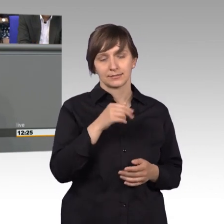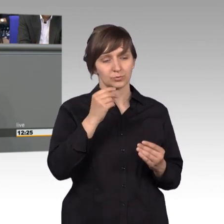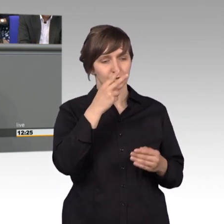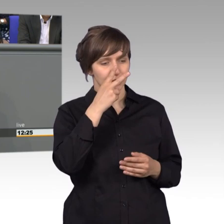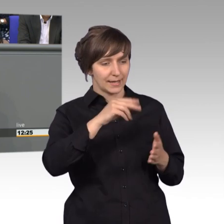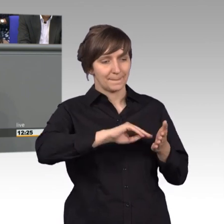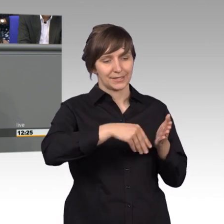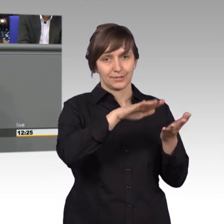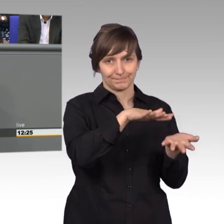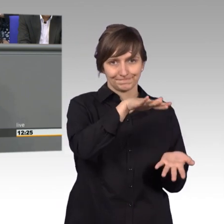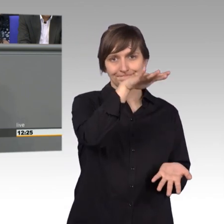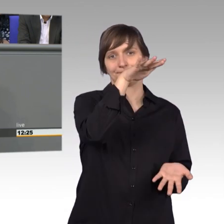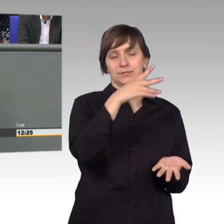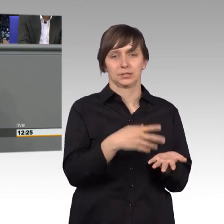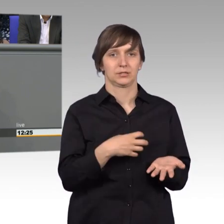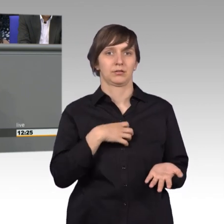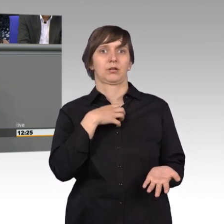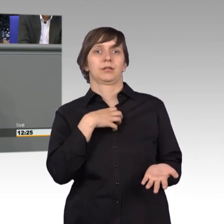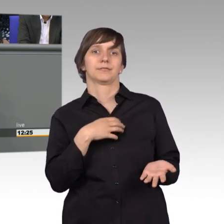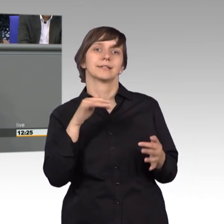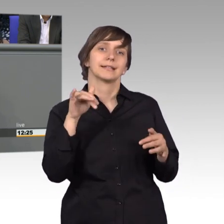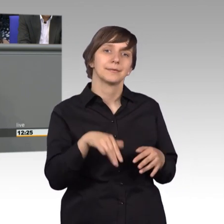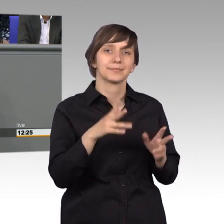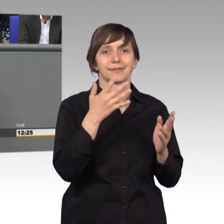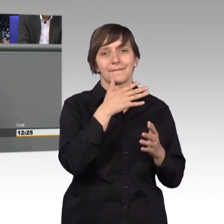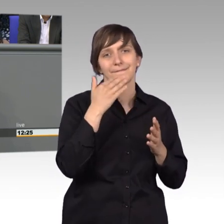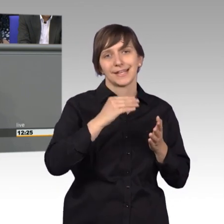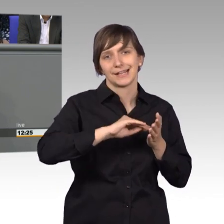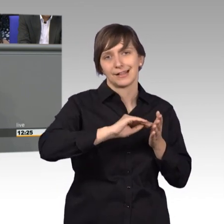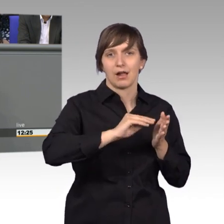besonders von Vielschreibern, die ich jetzt bearbeiten darf. Das sind Leute